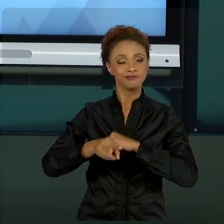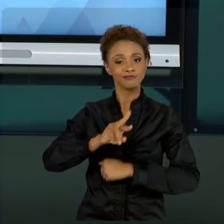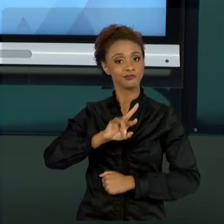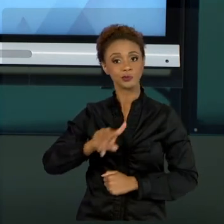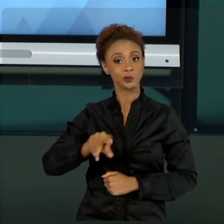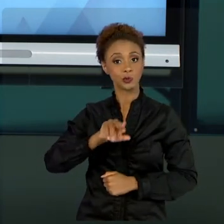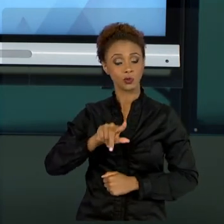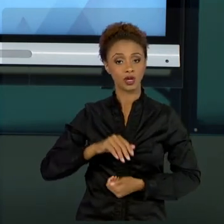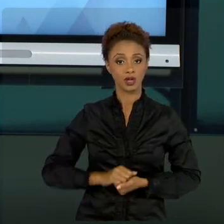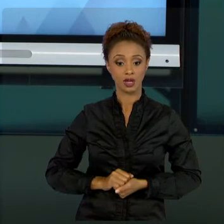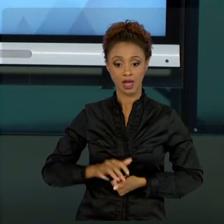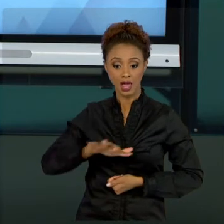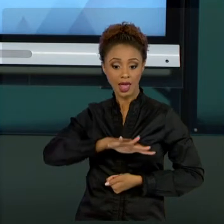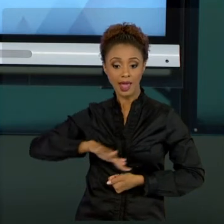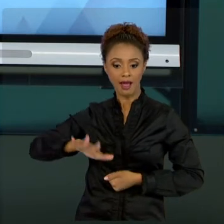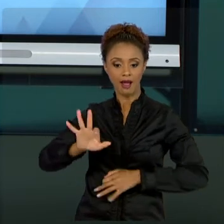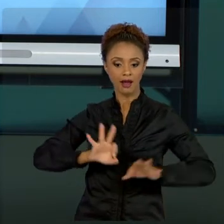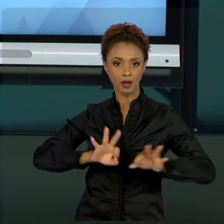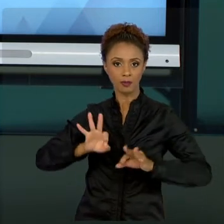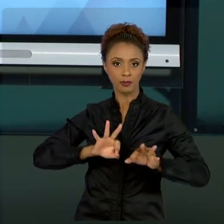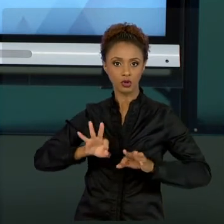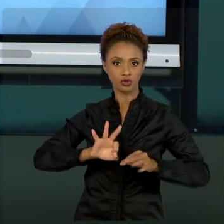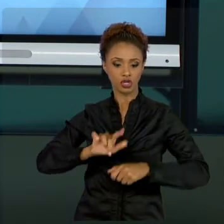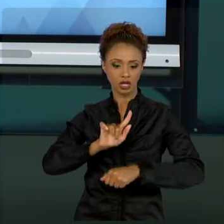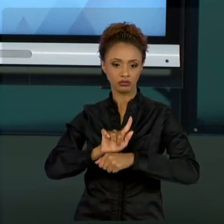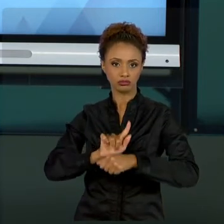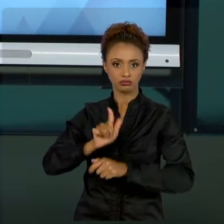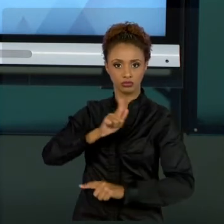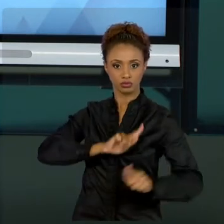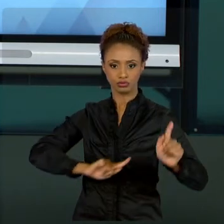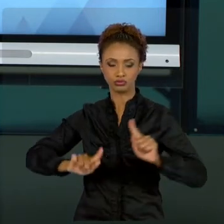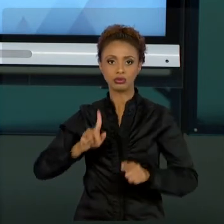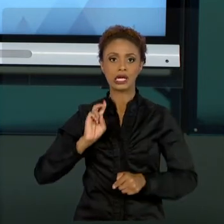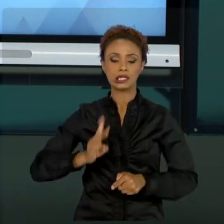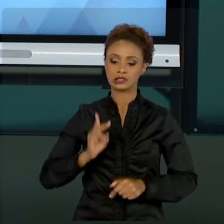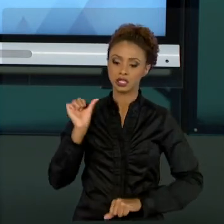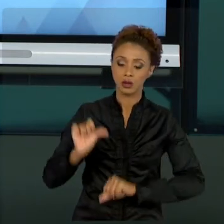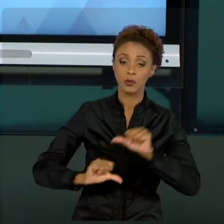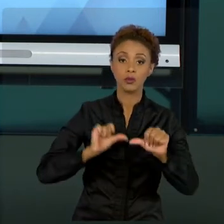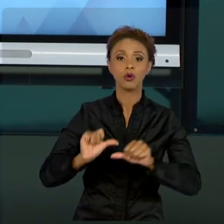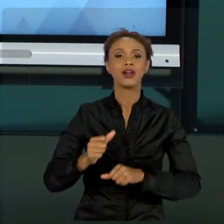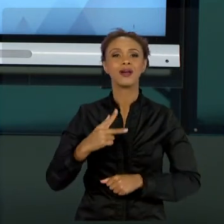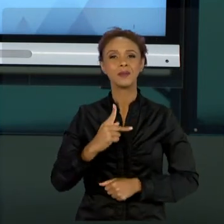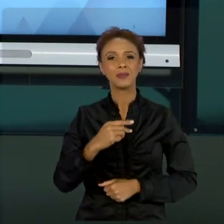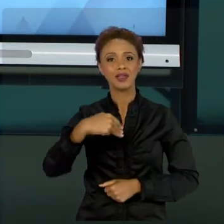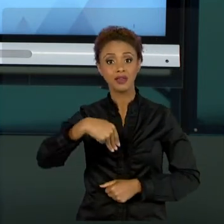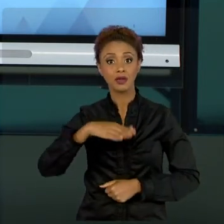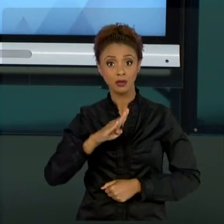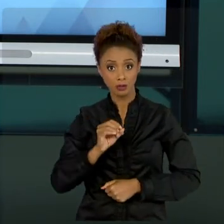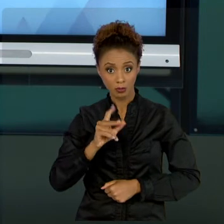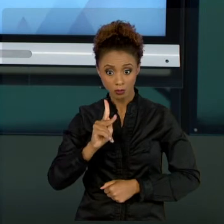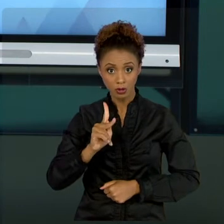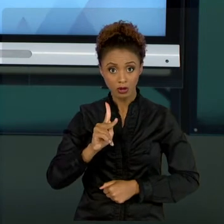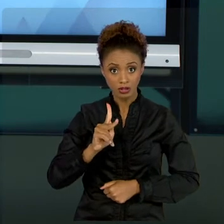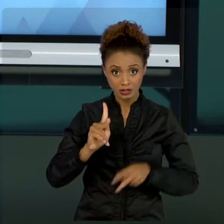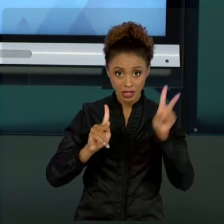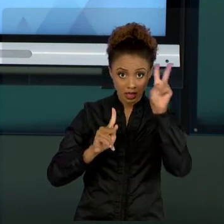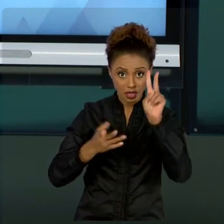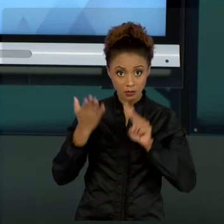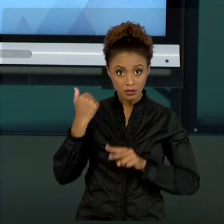PROJETOS MUDA SEMPRE. O PRÓPRIO PMBOK QUE NÓS FALAMOS, ELE MUDA DE TEMPO EM TEMPO. E TAMBÉM